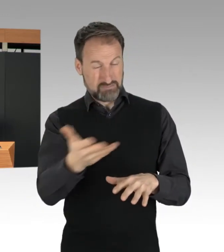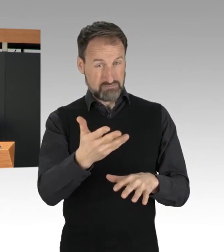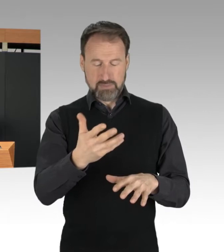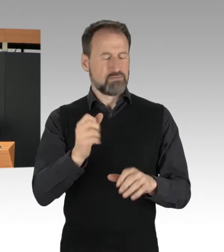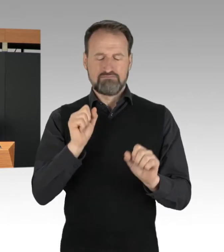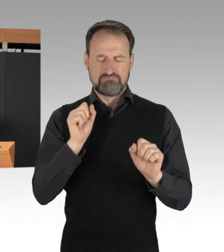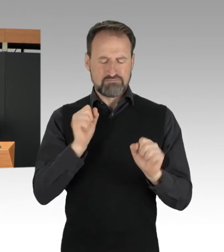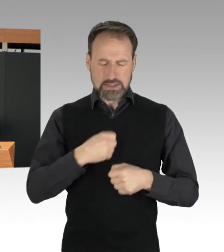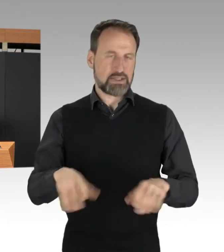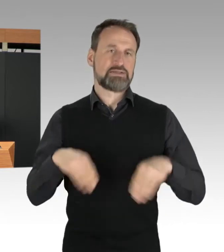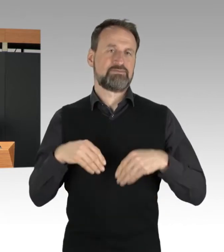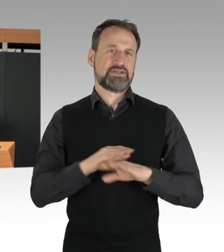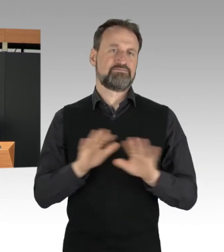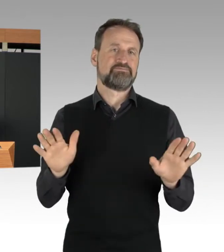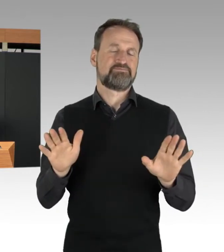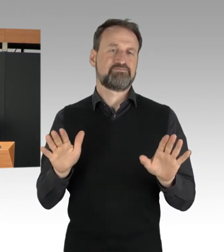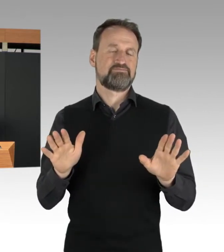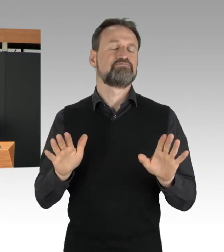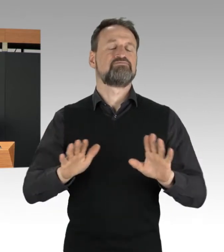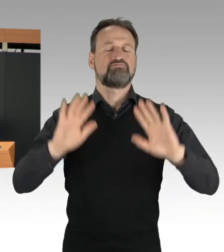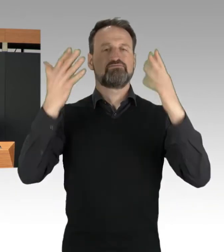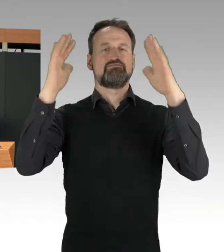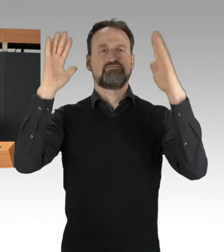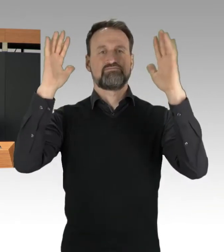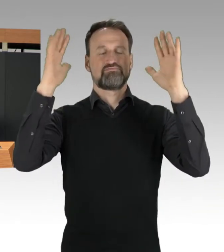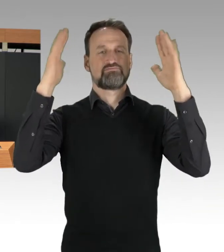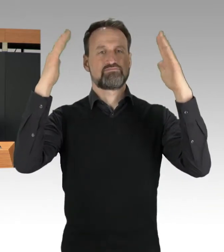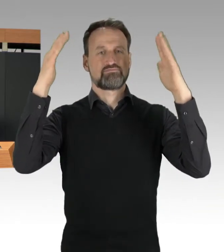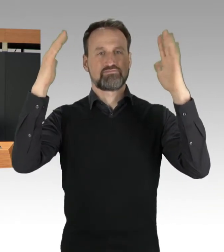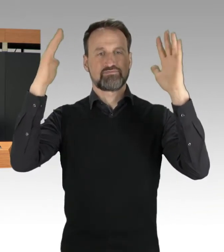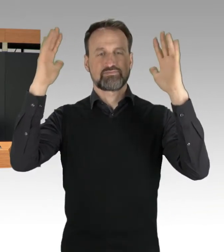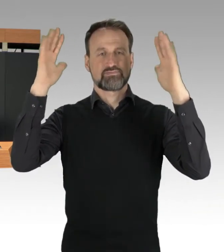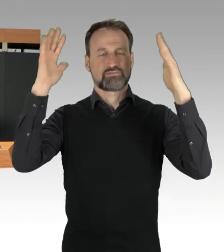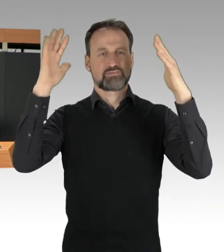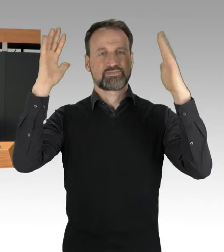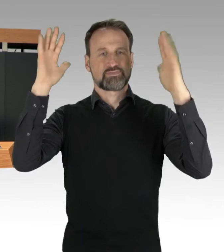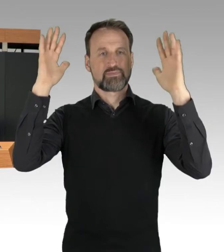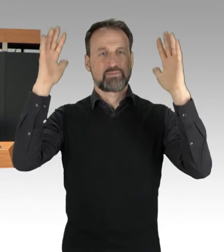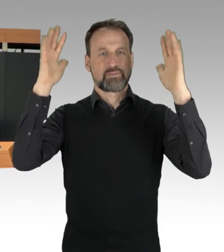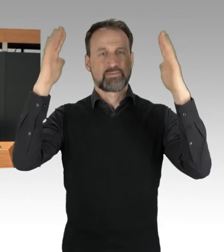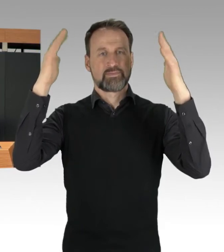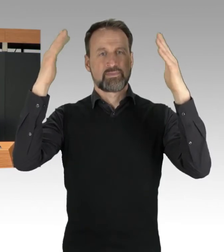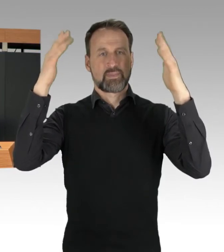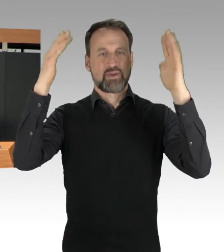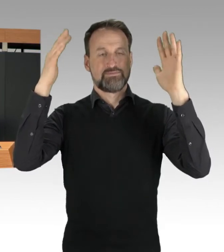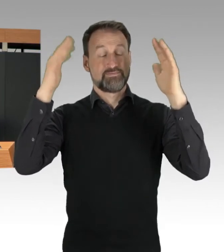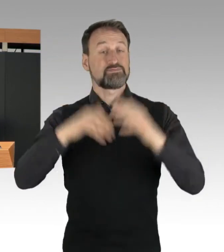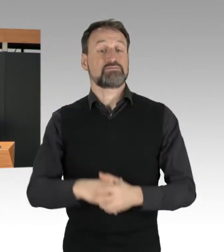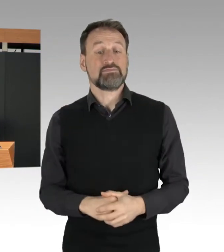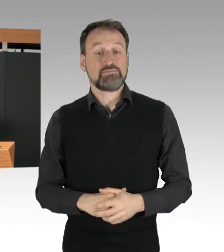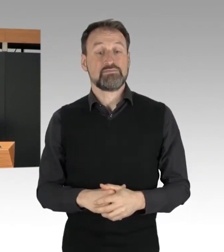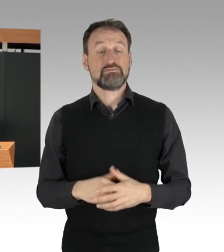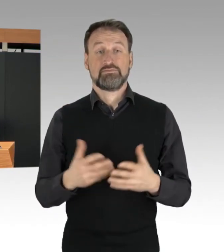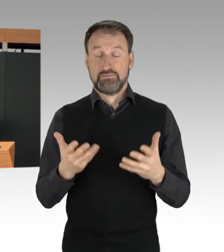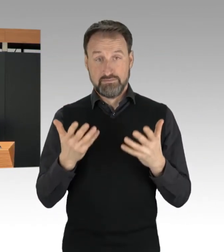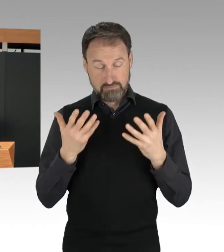(Applaus)